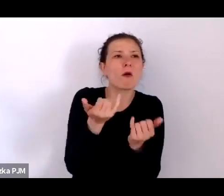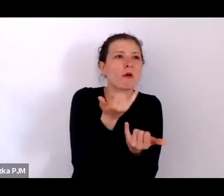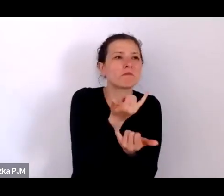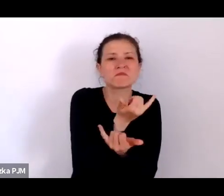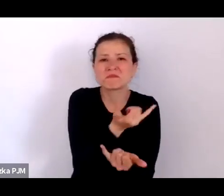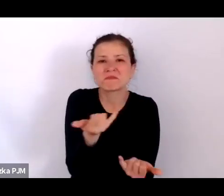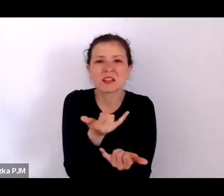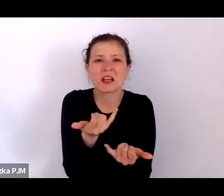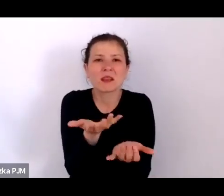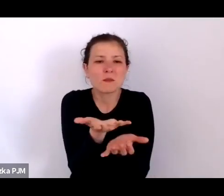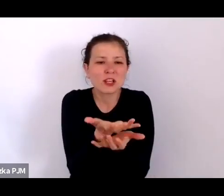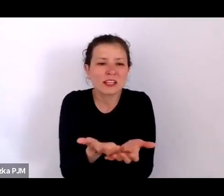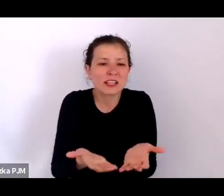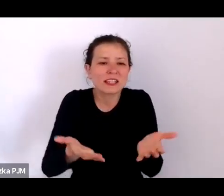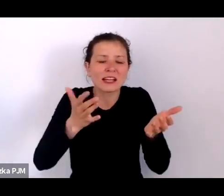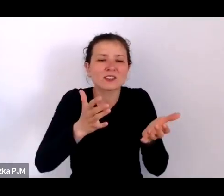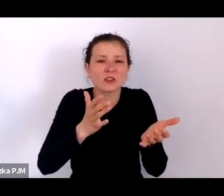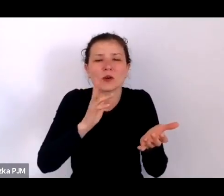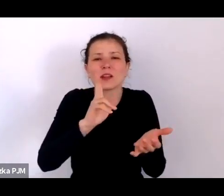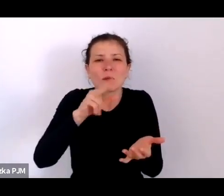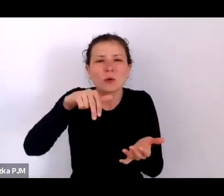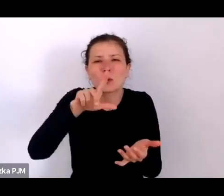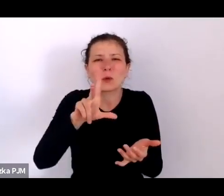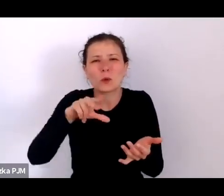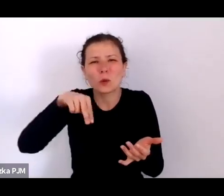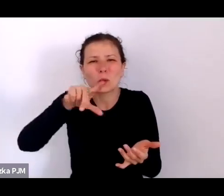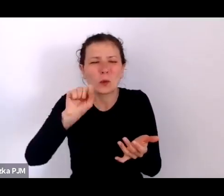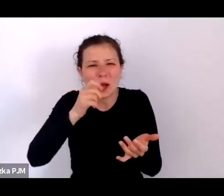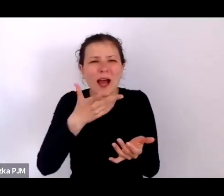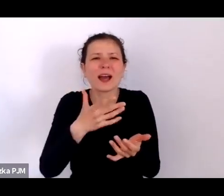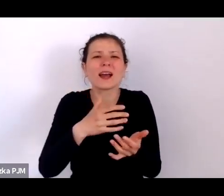że słowo podrzucanie już coś podpowiada.